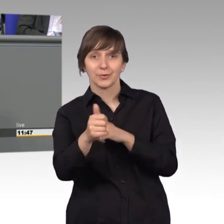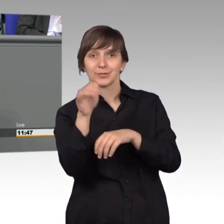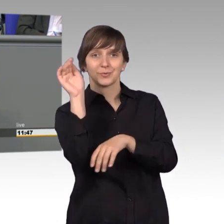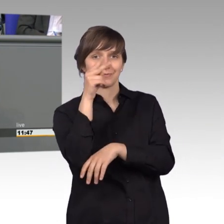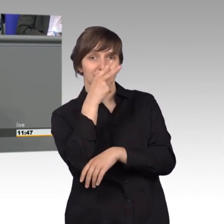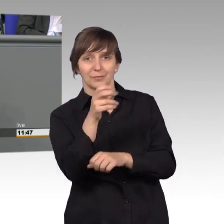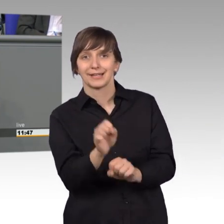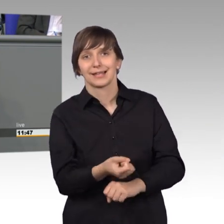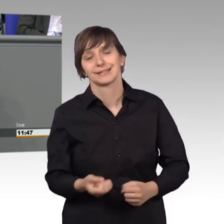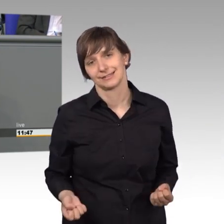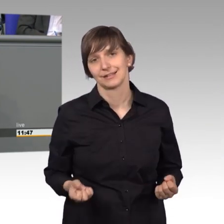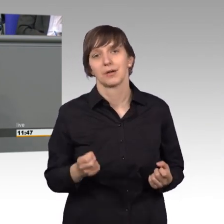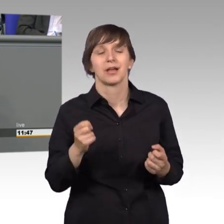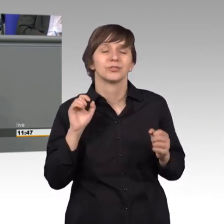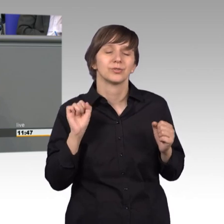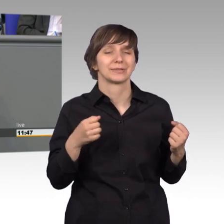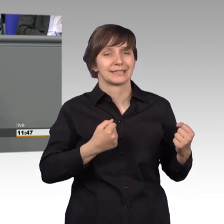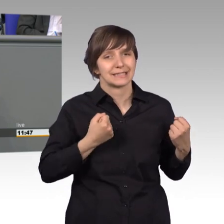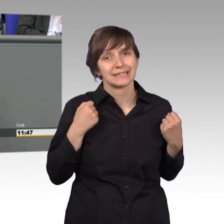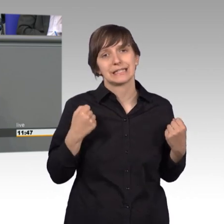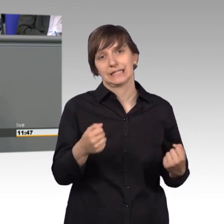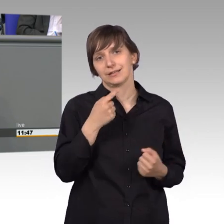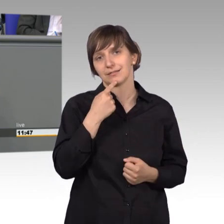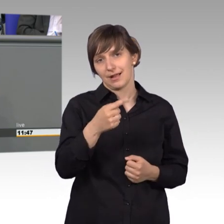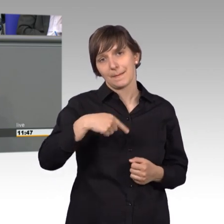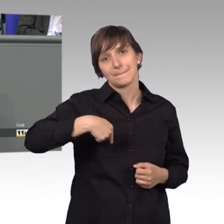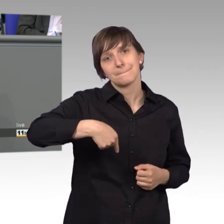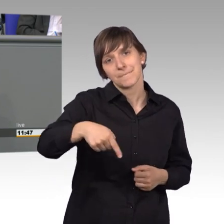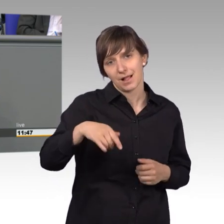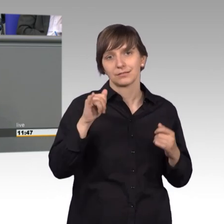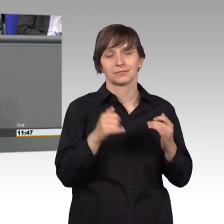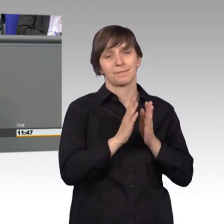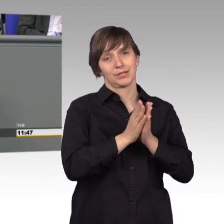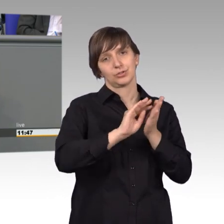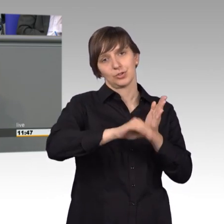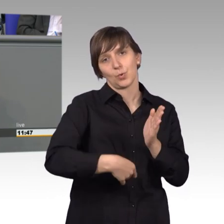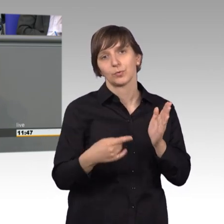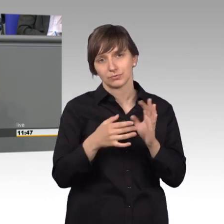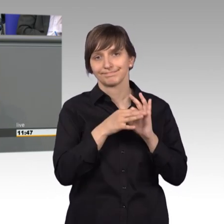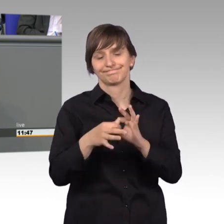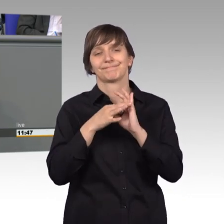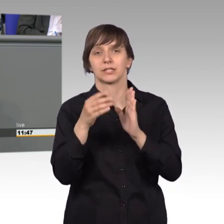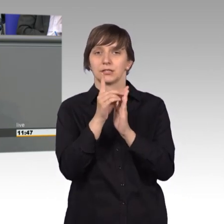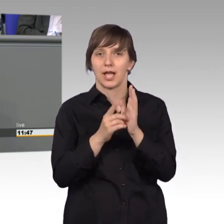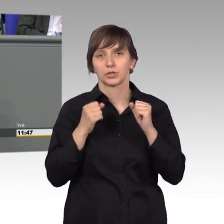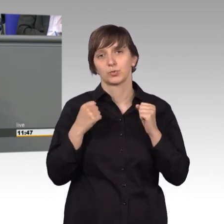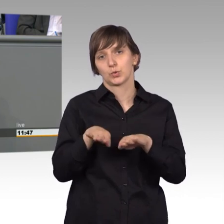ich möchte Ihnen schon jetzt zusichern, wir werden uns sehr bald mit der Datenschutz Grundverordnung sehr intensiv beschäftigen müssen, das wird sein.